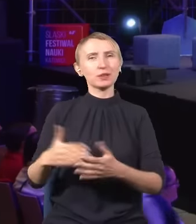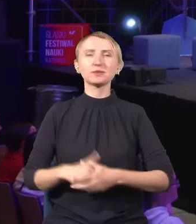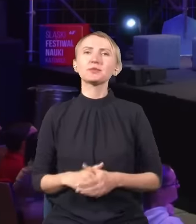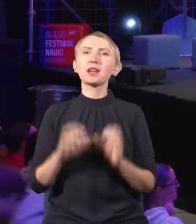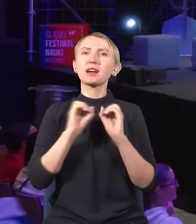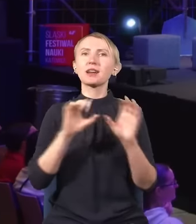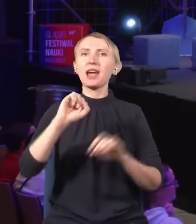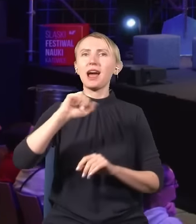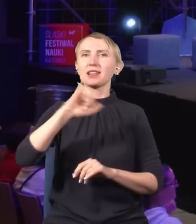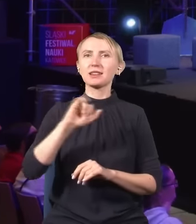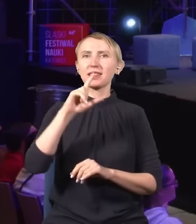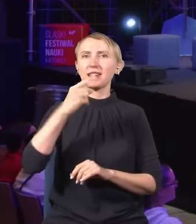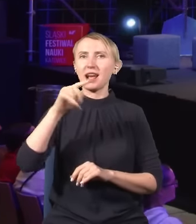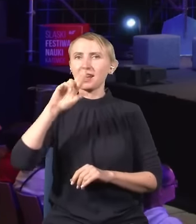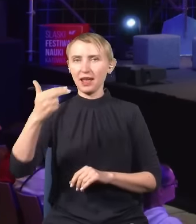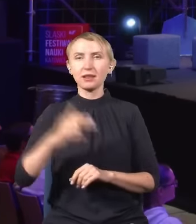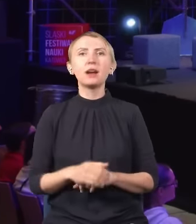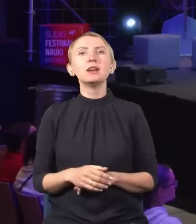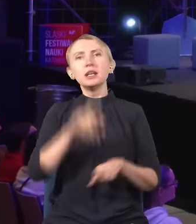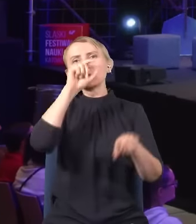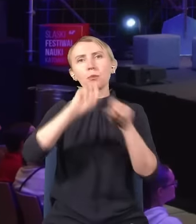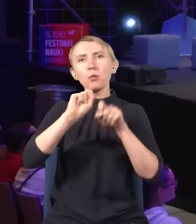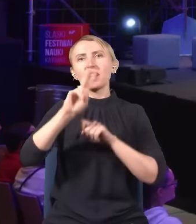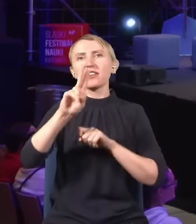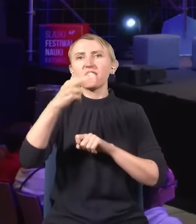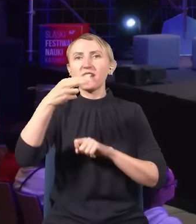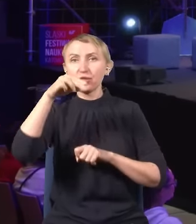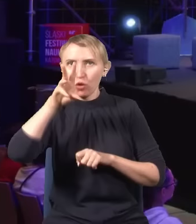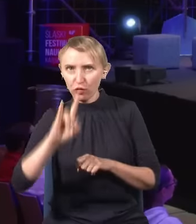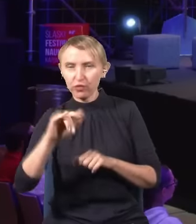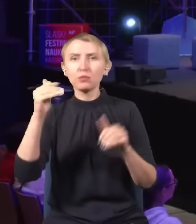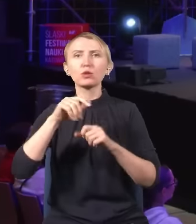Prof. Andrzej Dragan: „Czy pomiar kwantowy może zmienić przeszłość?”.